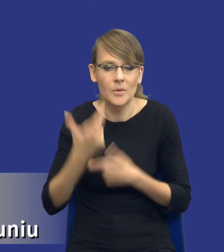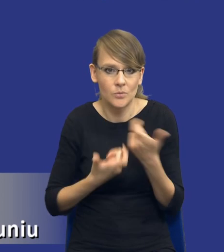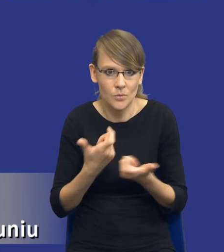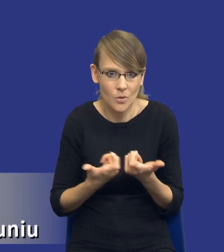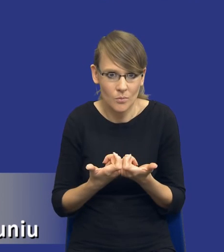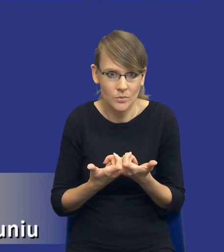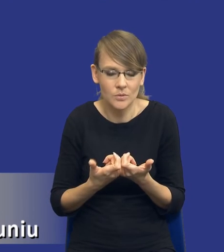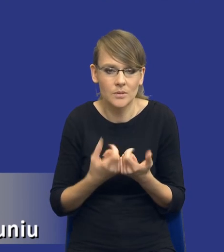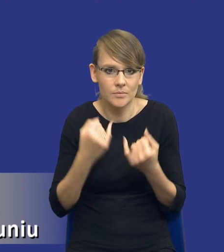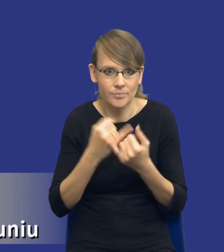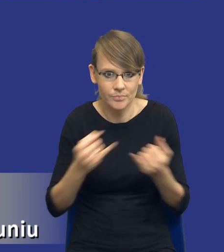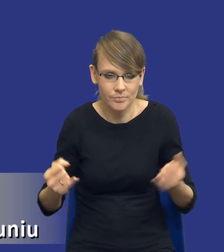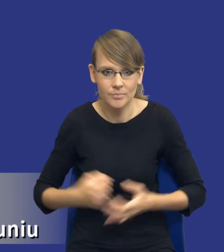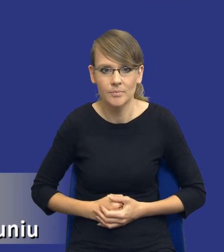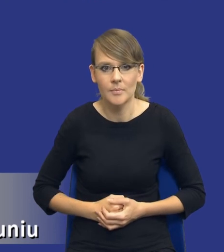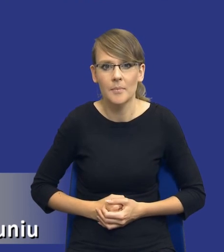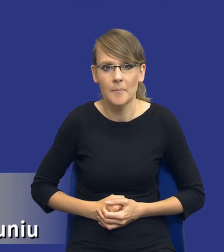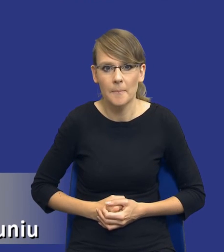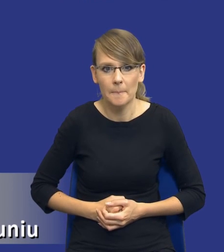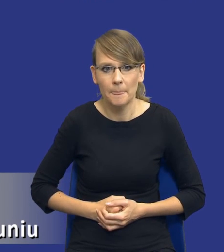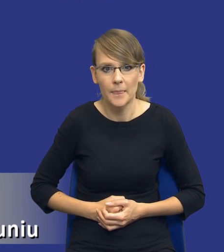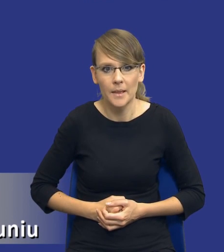jak będziemy to realizować itd, itd. W związku z tym